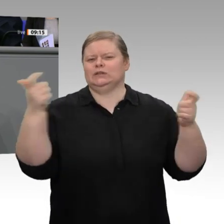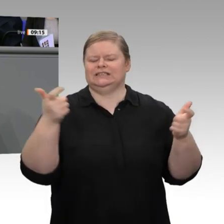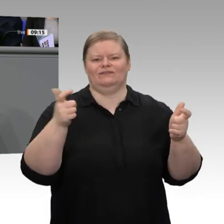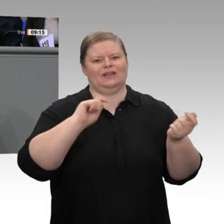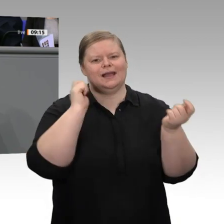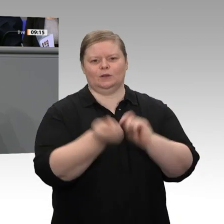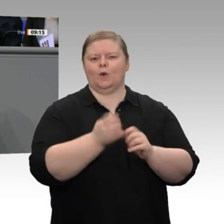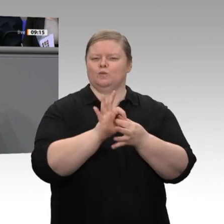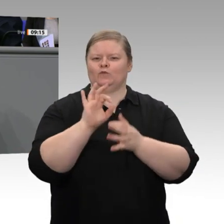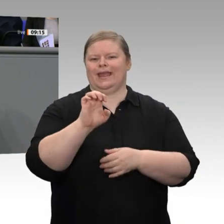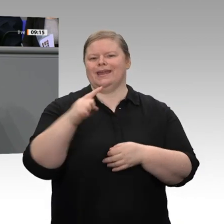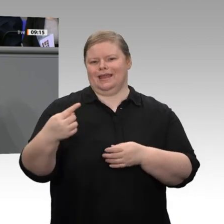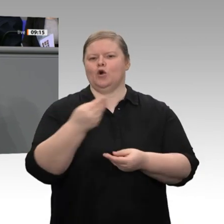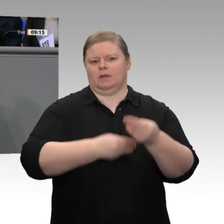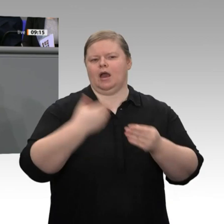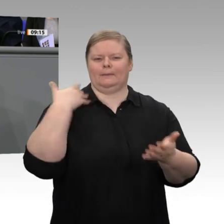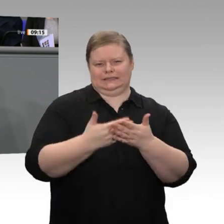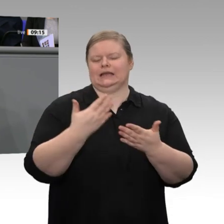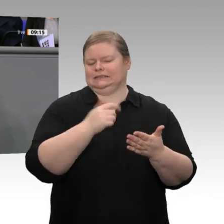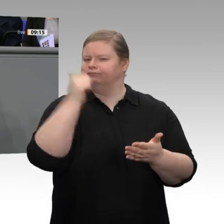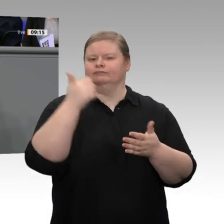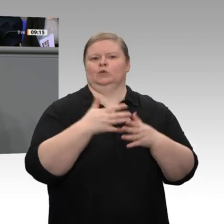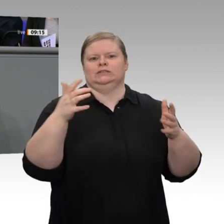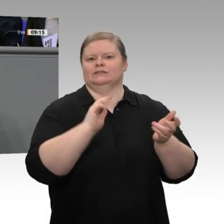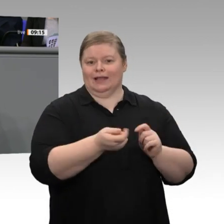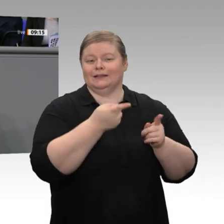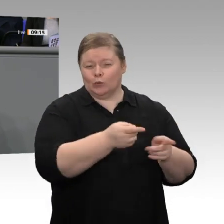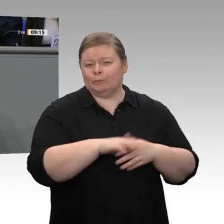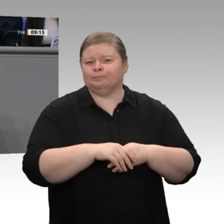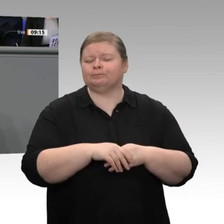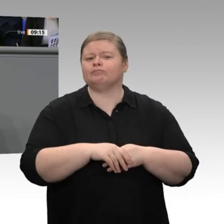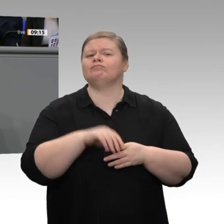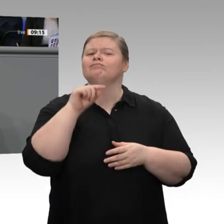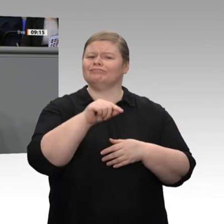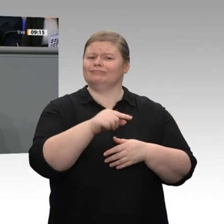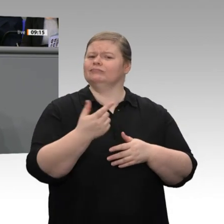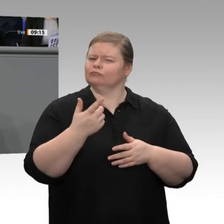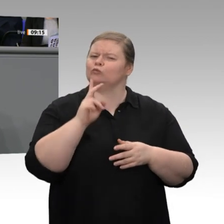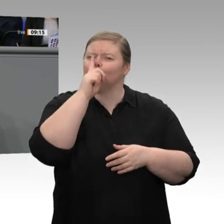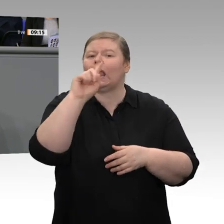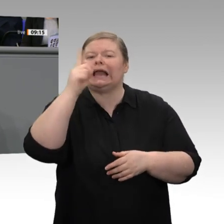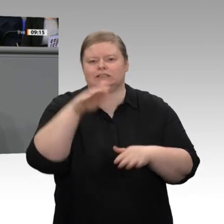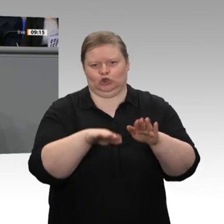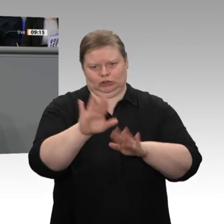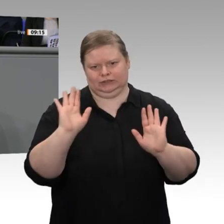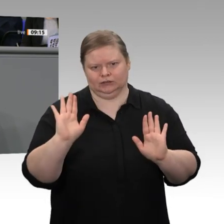die Rechtsgrundlage dafür geschaffen, dass wir, der Finanzminister, die Umweltministerin und der